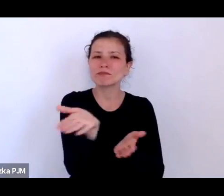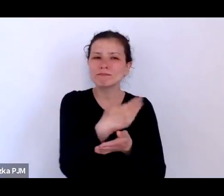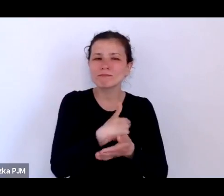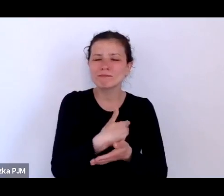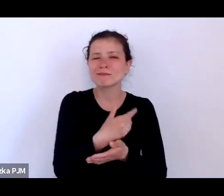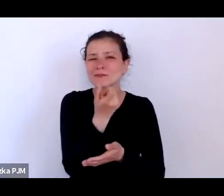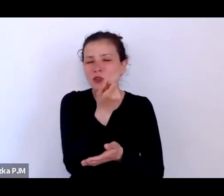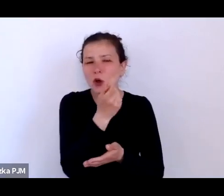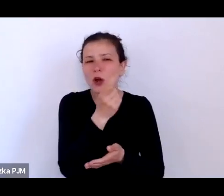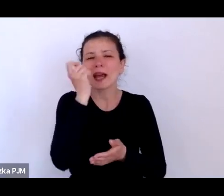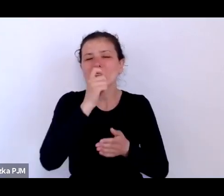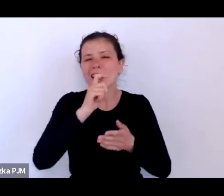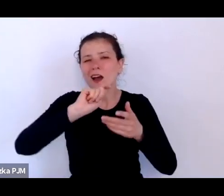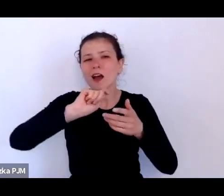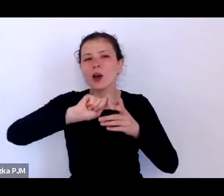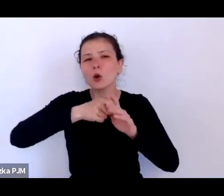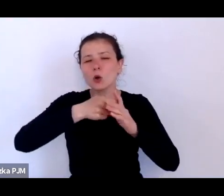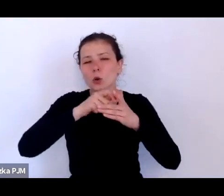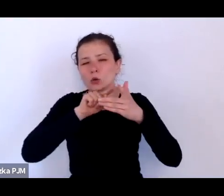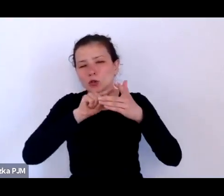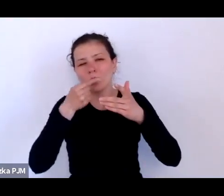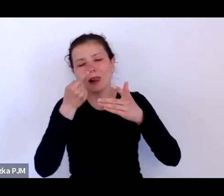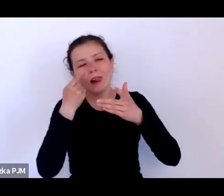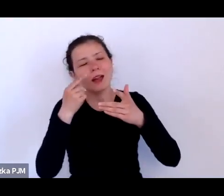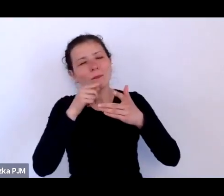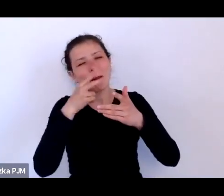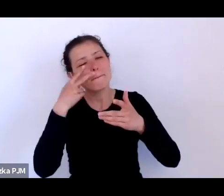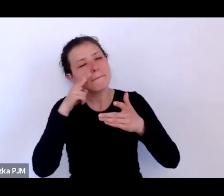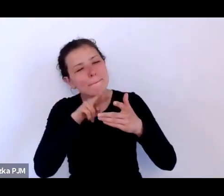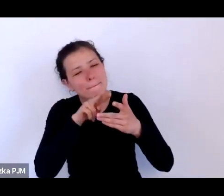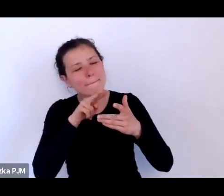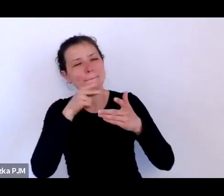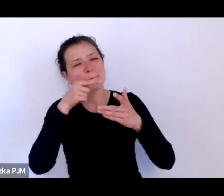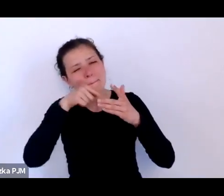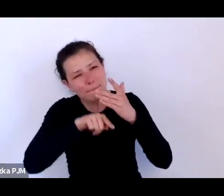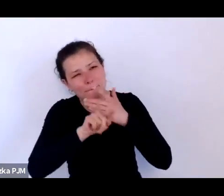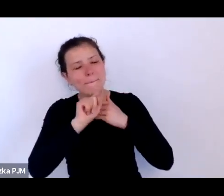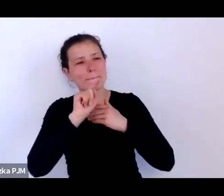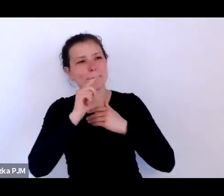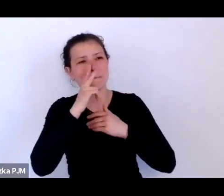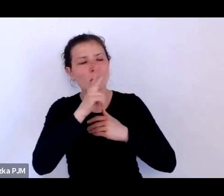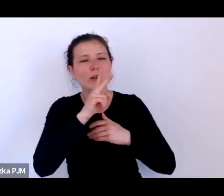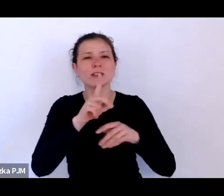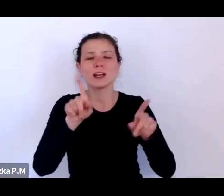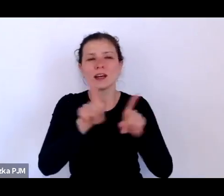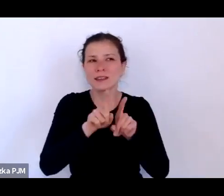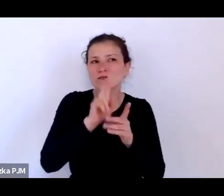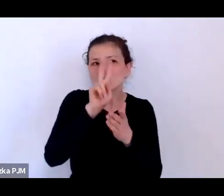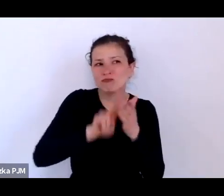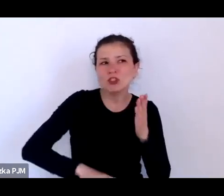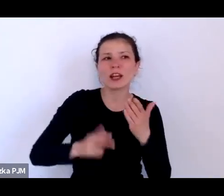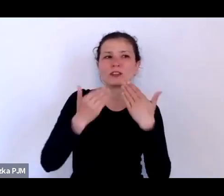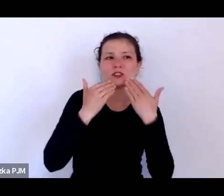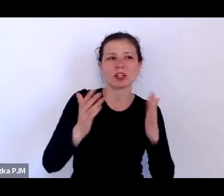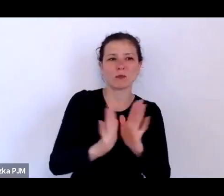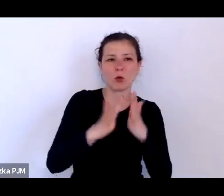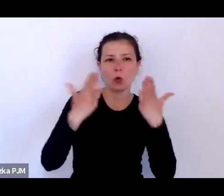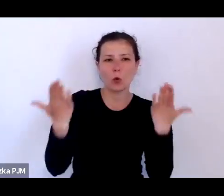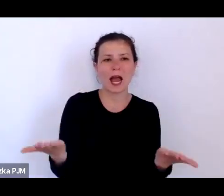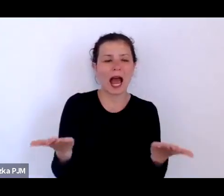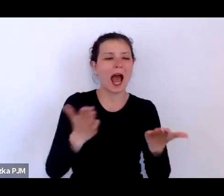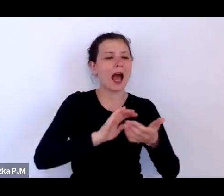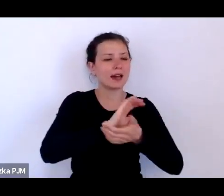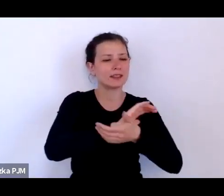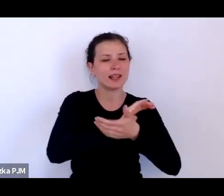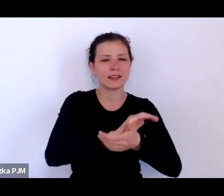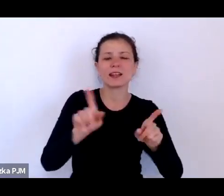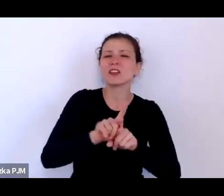przez jakieś małe szparki ujawnień gazetowych w starych reportażach można bardzo wiele znaleźć takich informacji